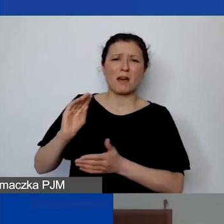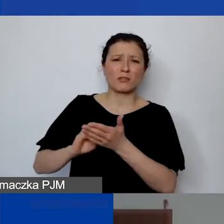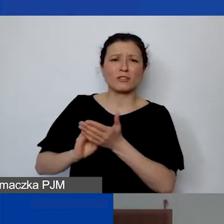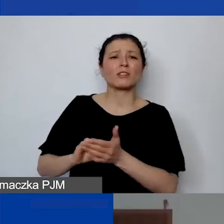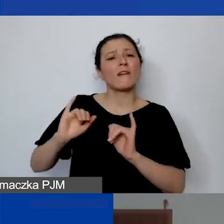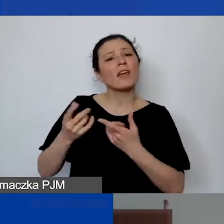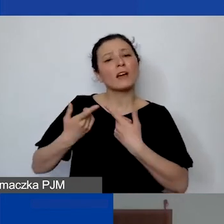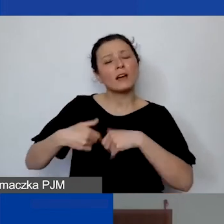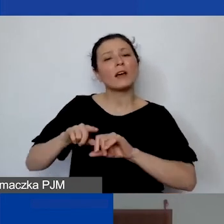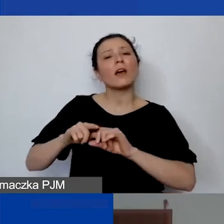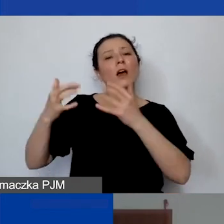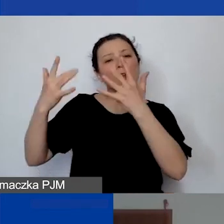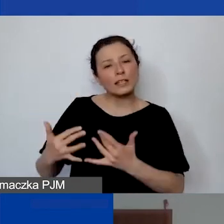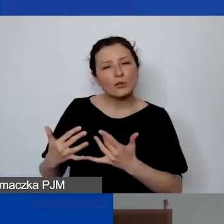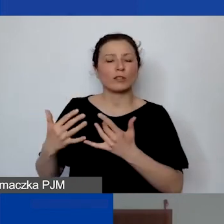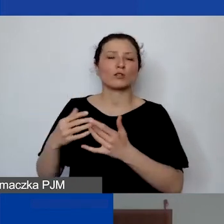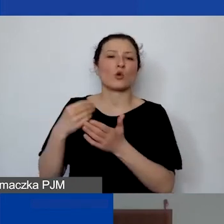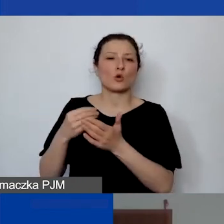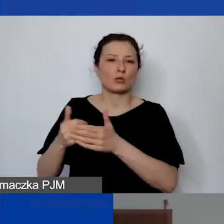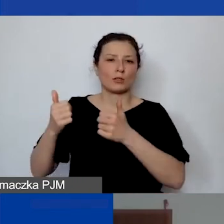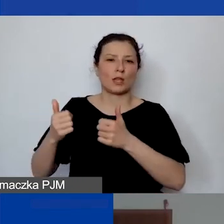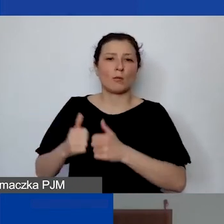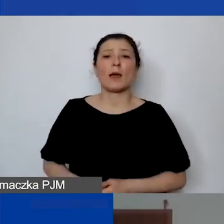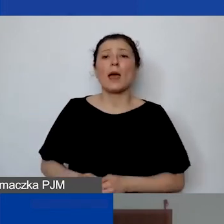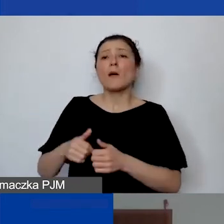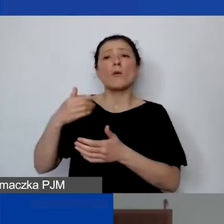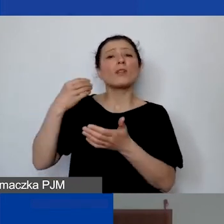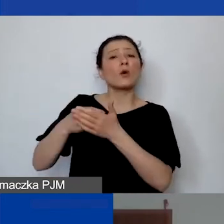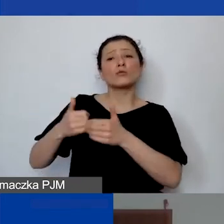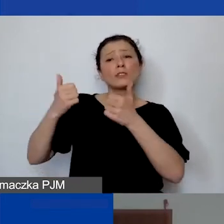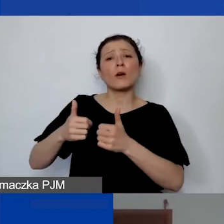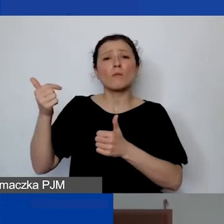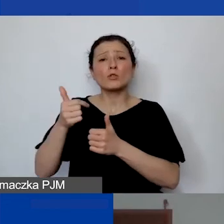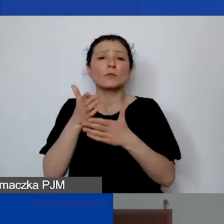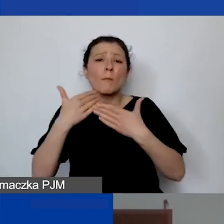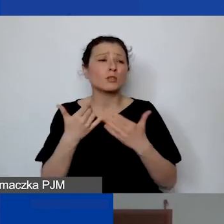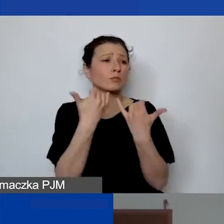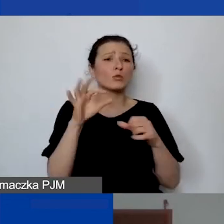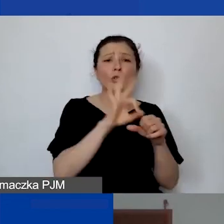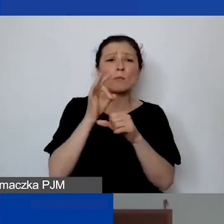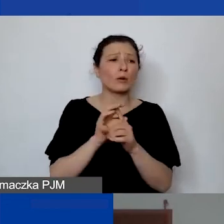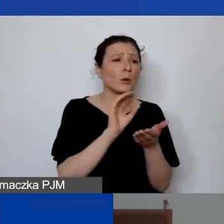One często muszą być dzielone między różne projekty. Albo nawet między działalność statutową nieodpłatną